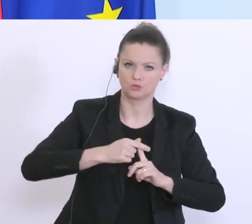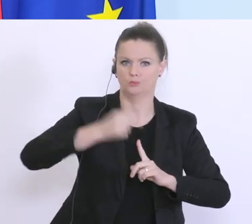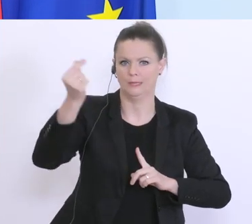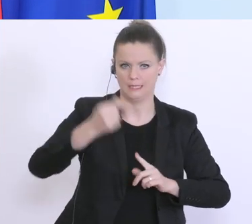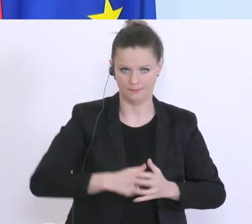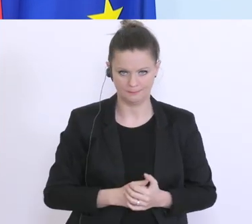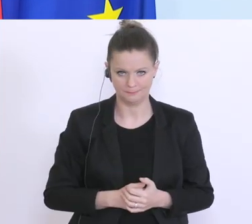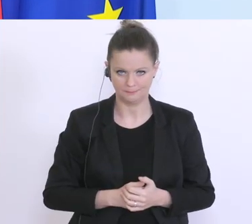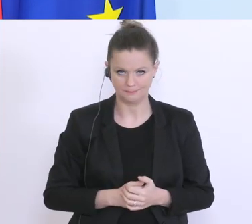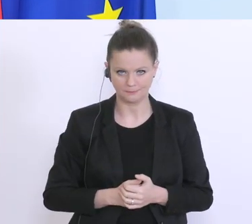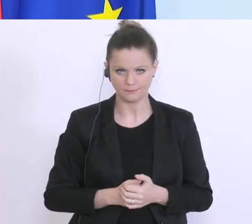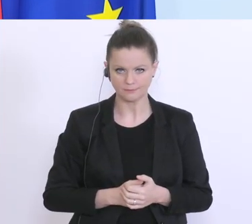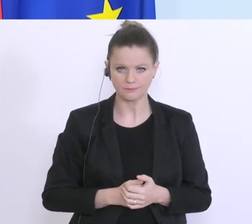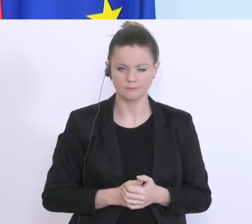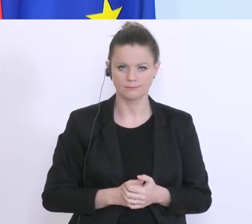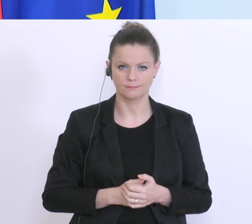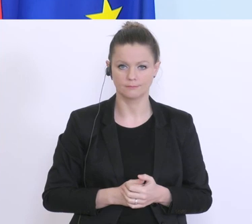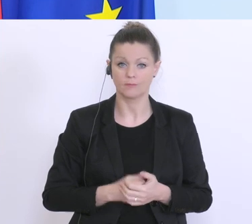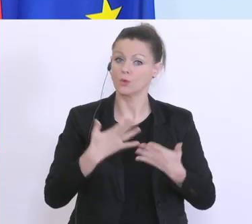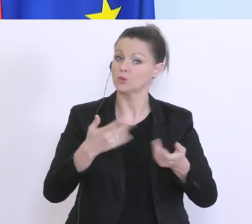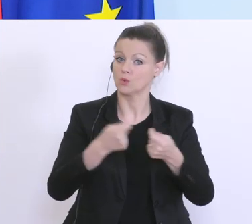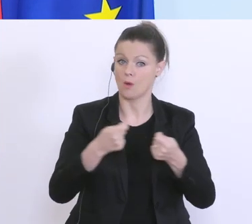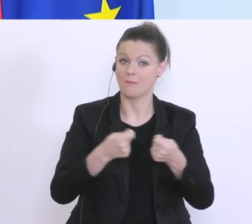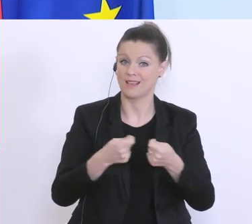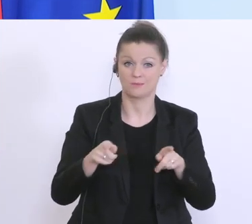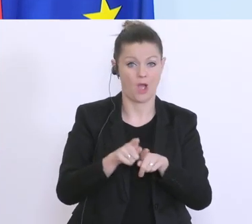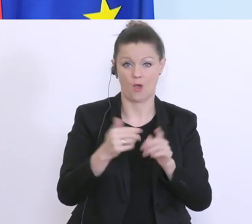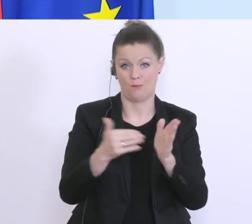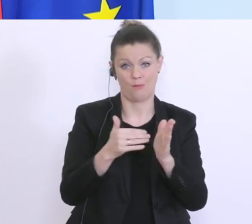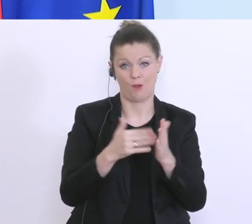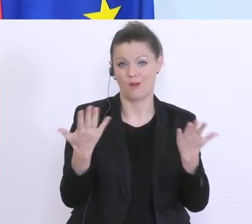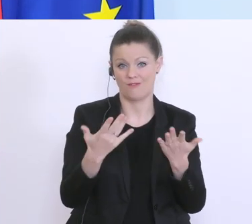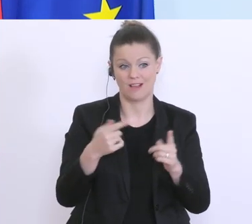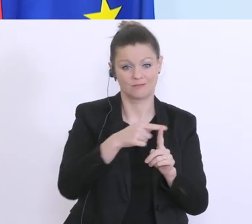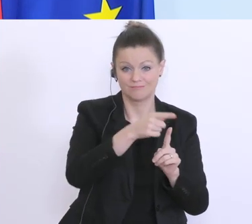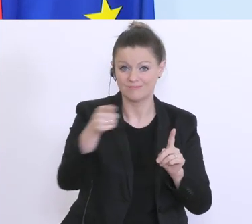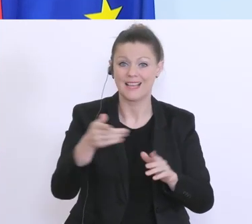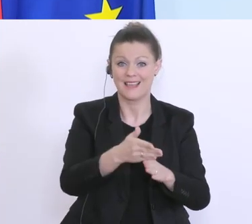Wir brauchen dabei, bei all diesen Maßnahmen, natürlich auch Hilfe von anderen Institutionen,